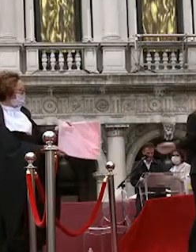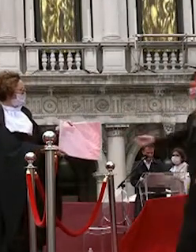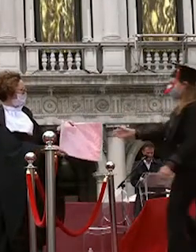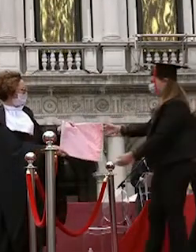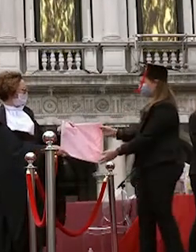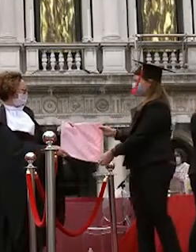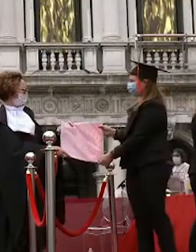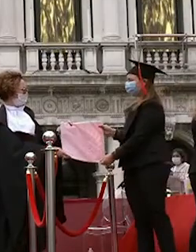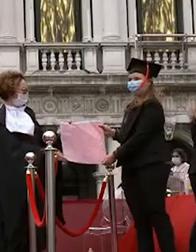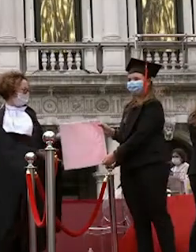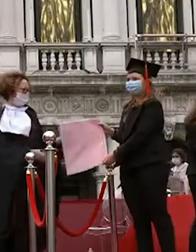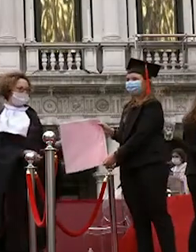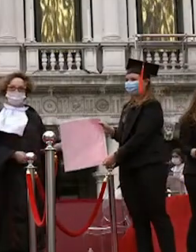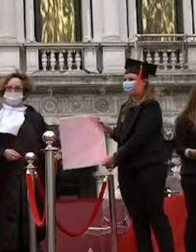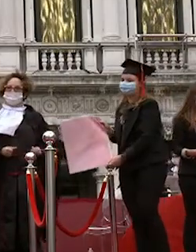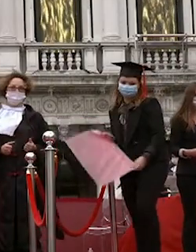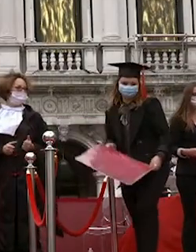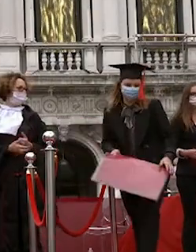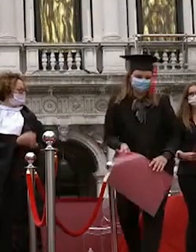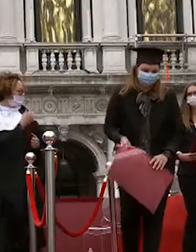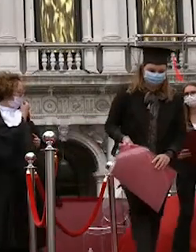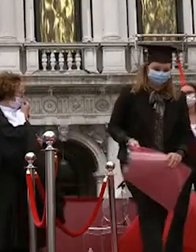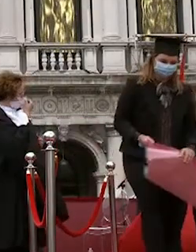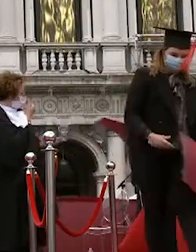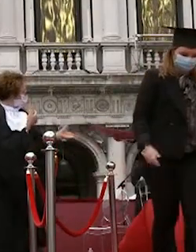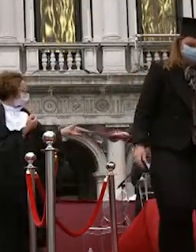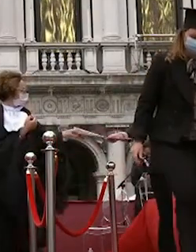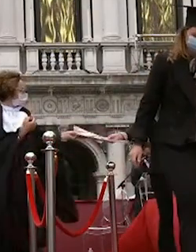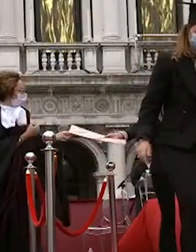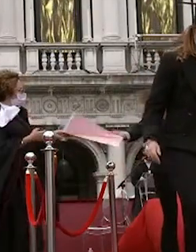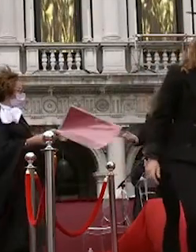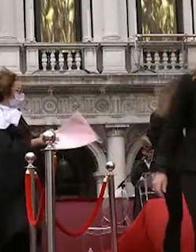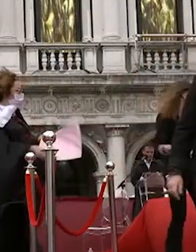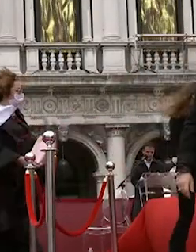stefania chinaglia angela pelizzon da